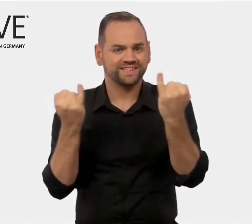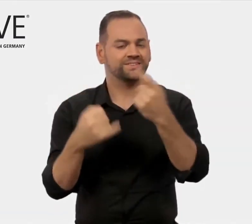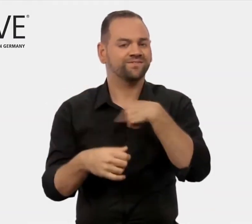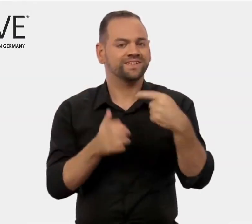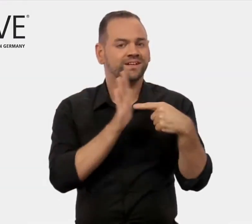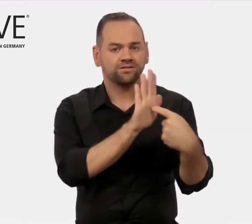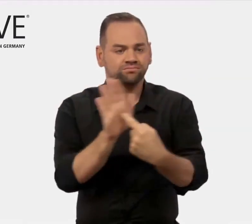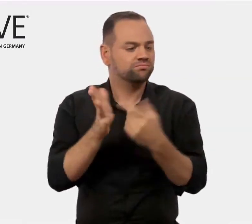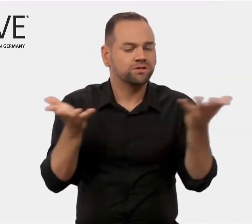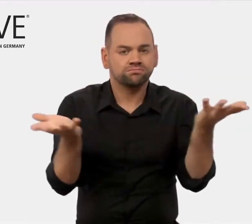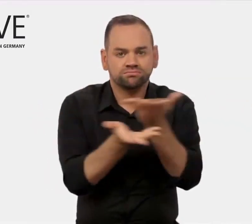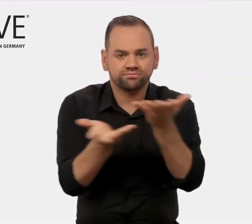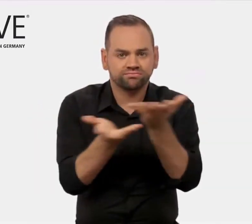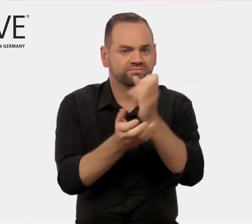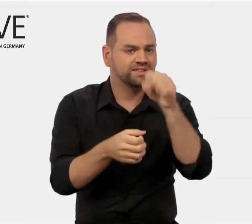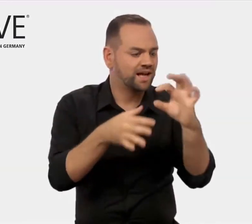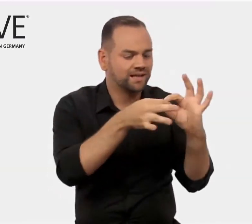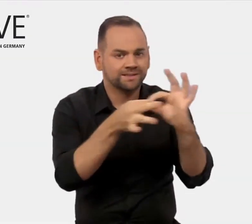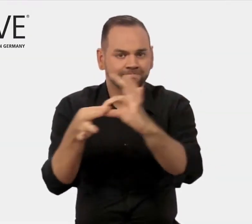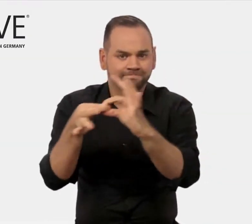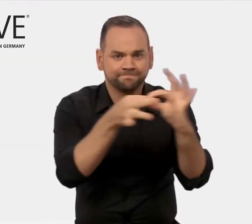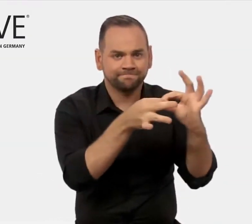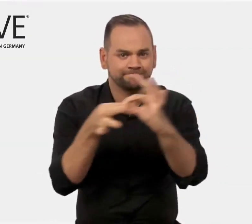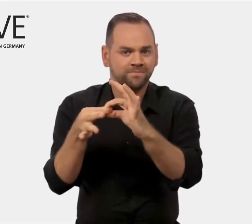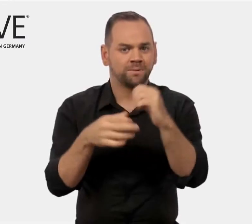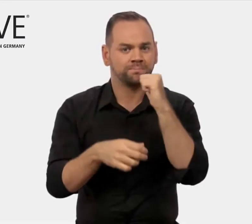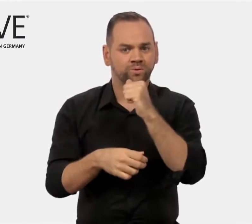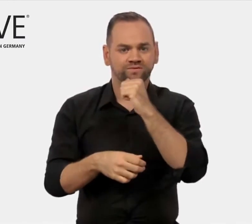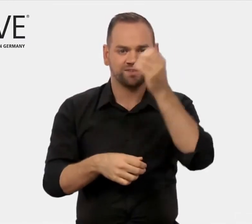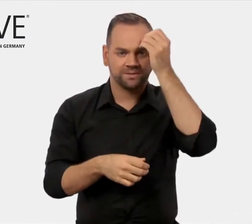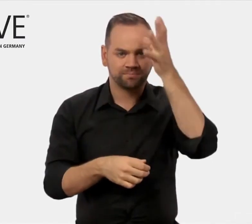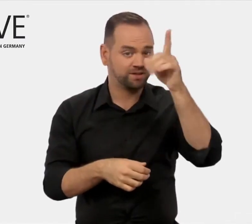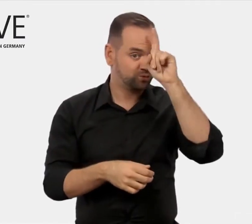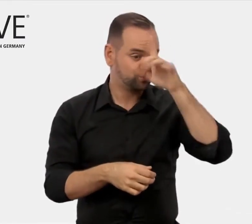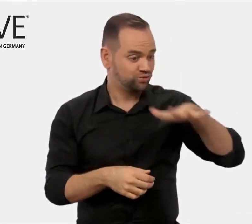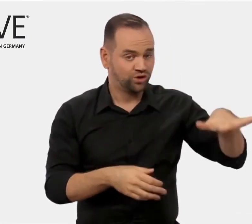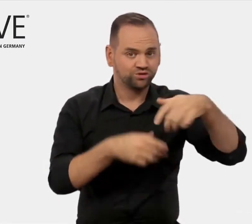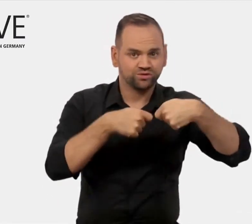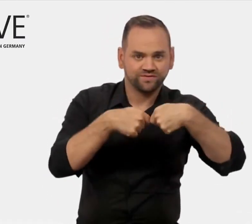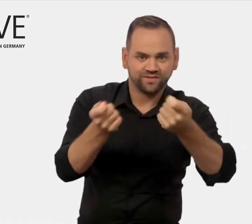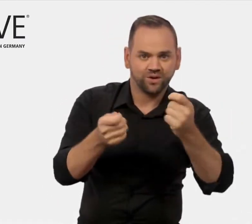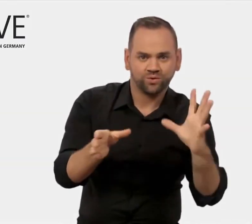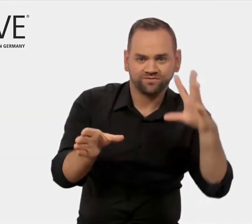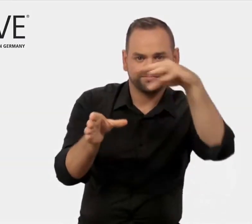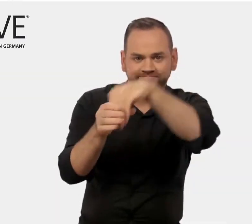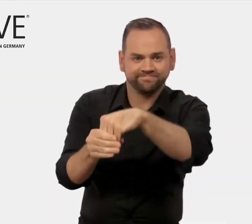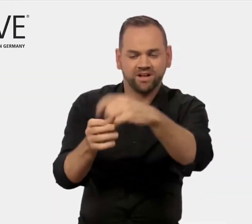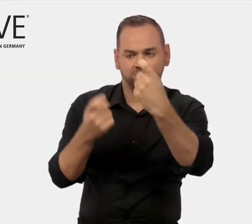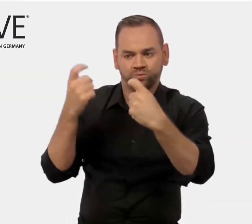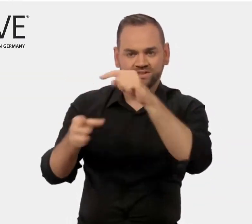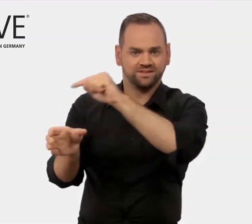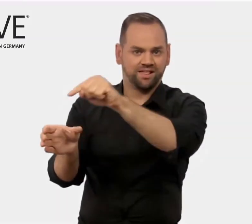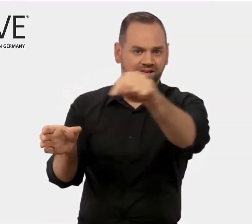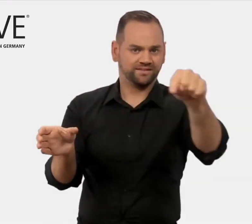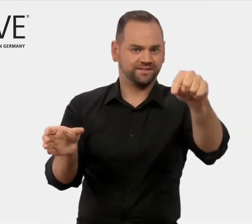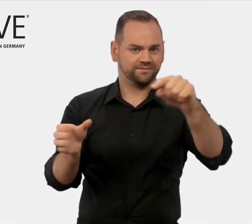auf geschäftlicher Basis zusammenzubringen.